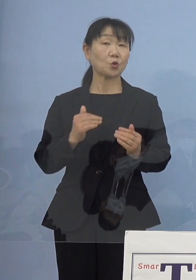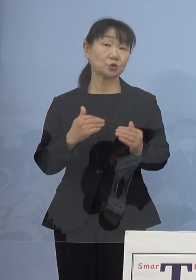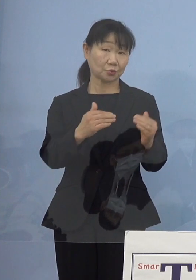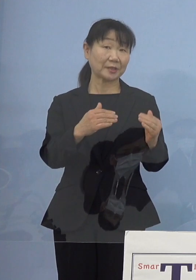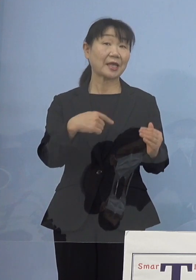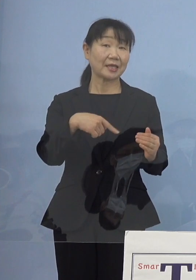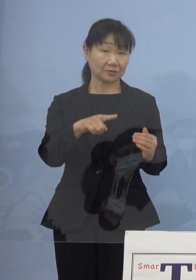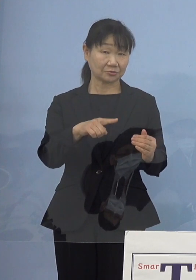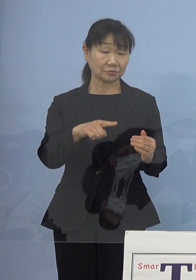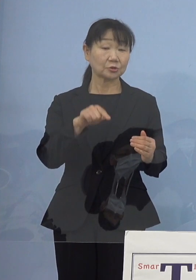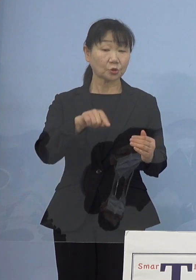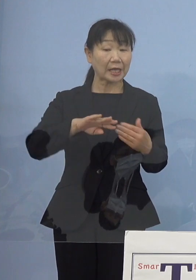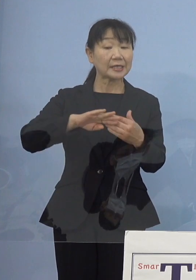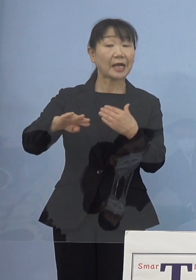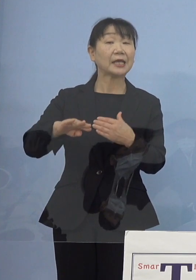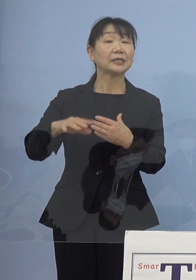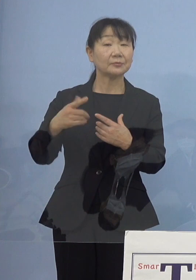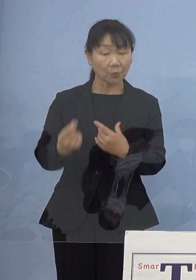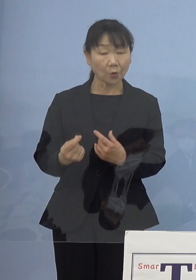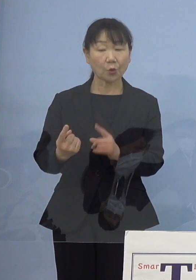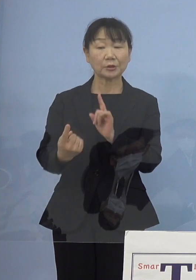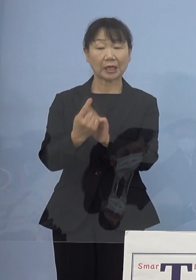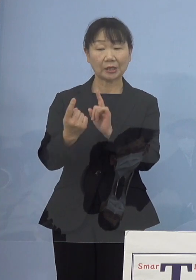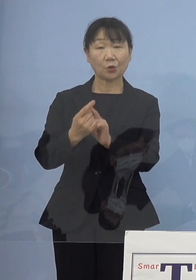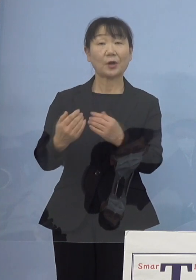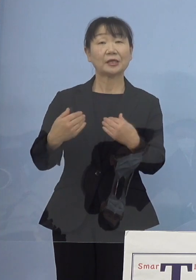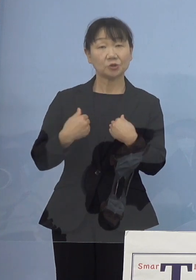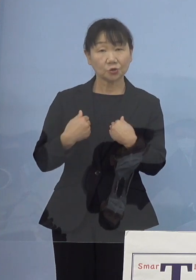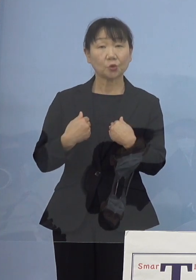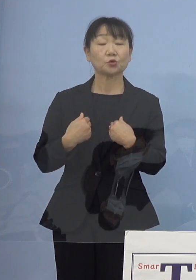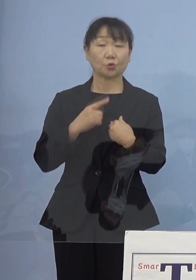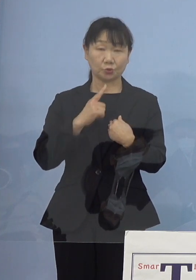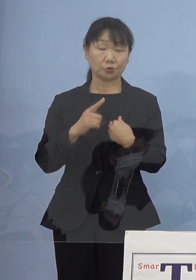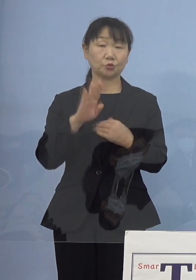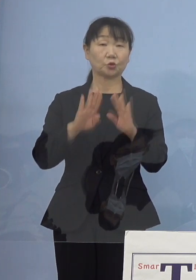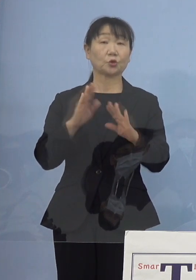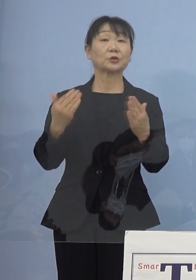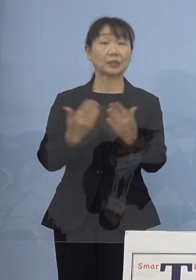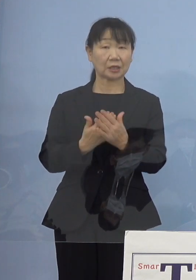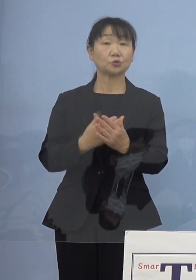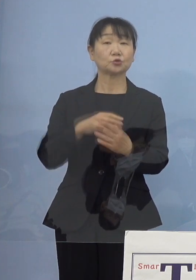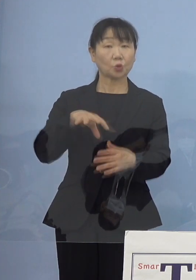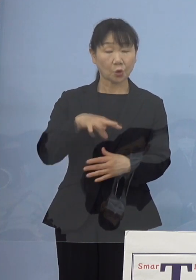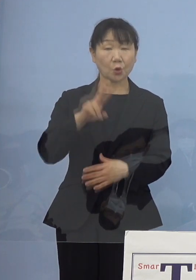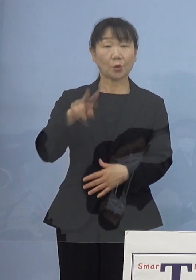しかしそれ以外のところも 対応しなければいけないという状況になっていると こうした点をご理解いただければ